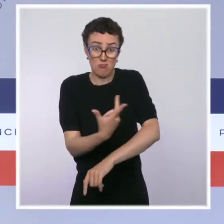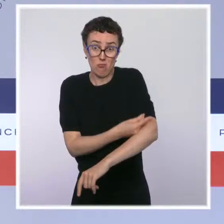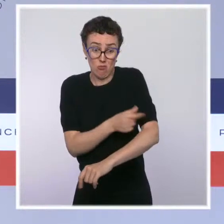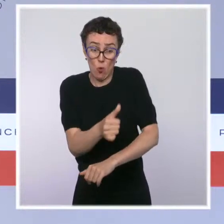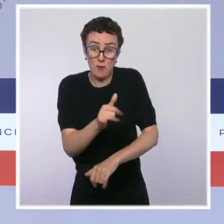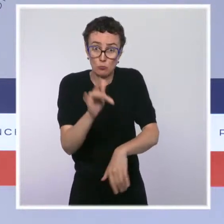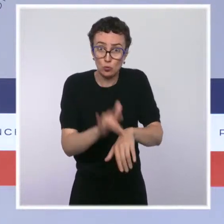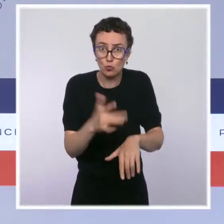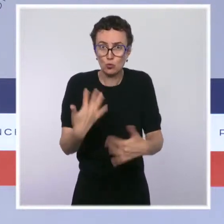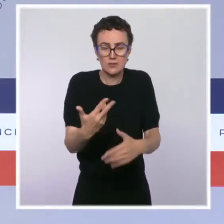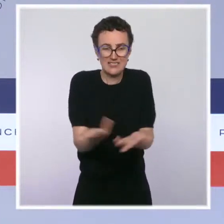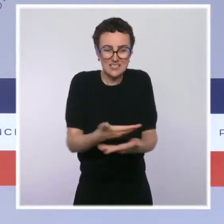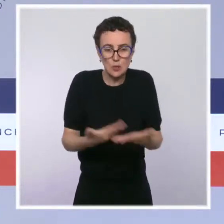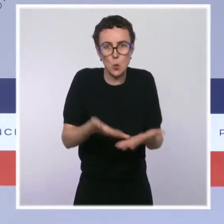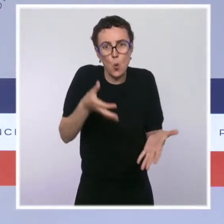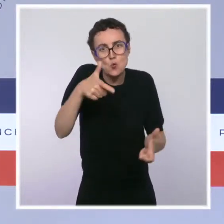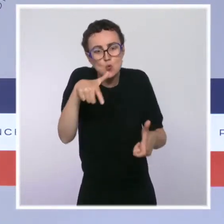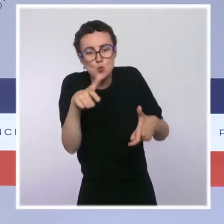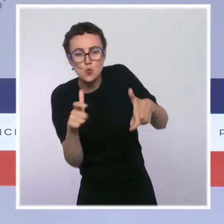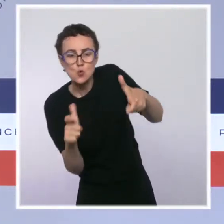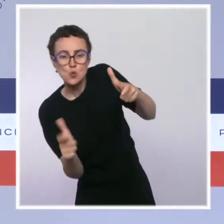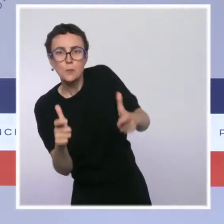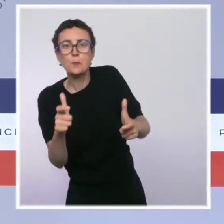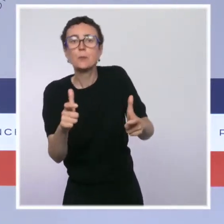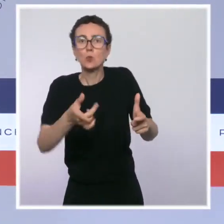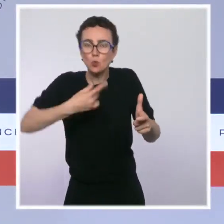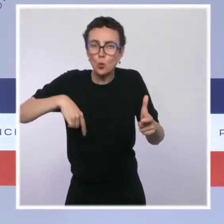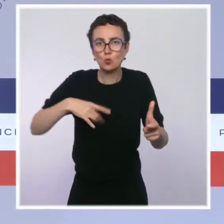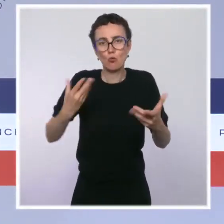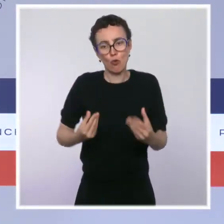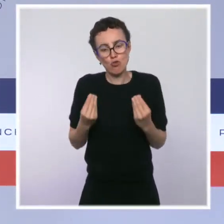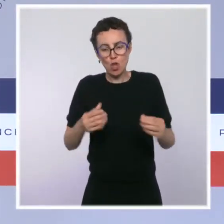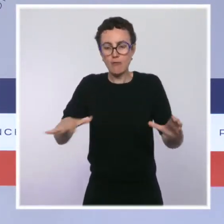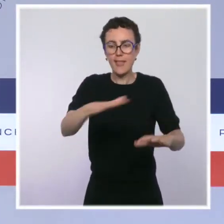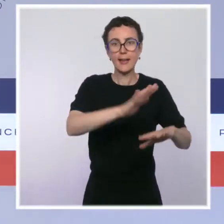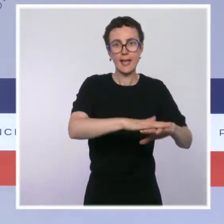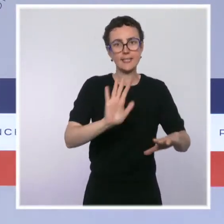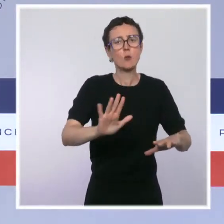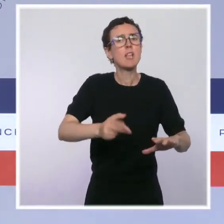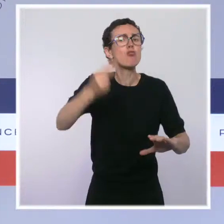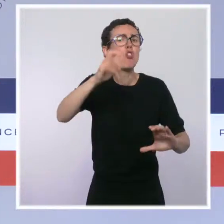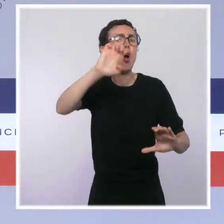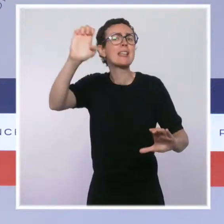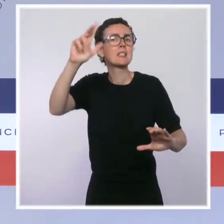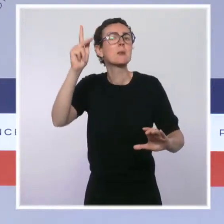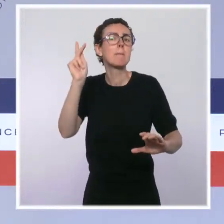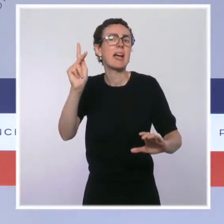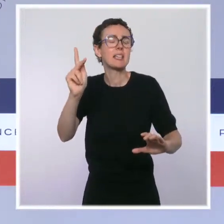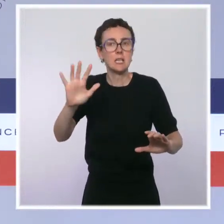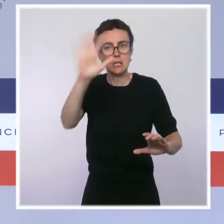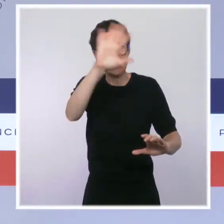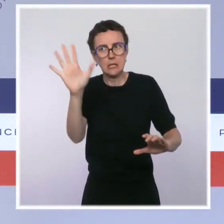répétée, c'est de permettre aux riverains de retrouver le calme et la sécurité dans leur quartier, et d'offrir une solution de